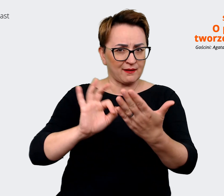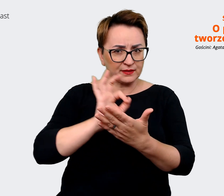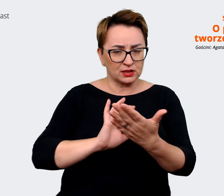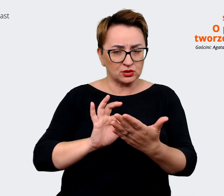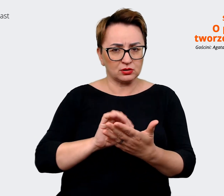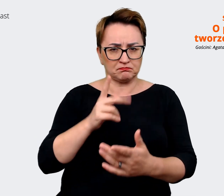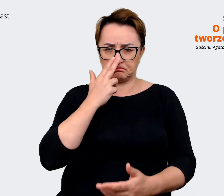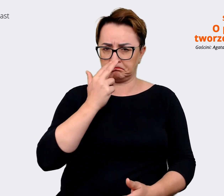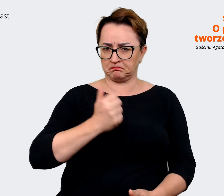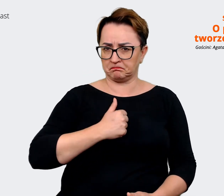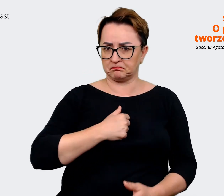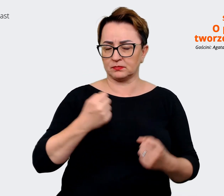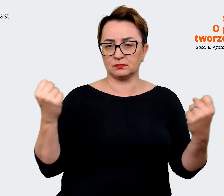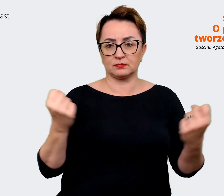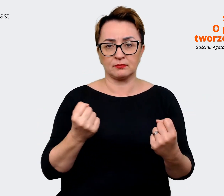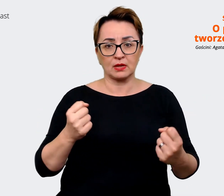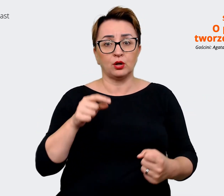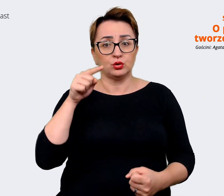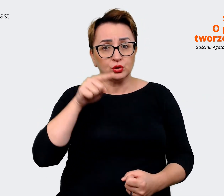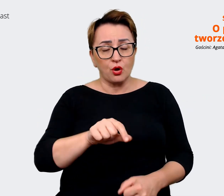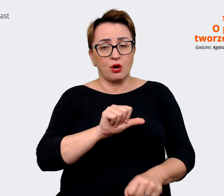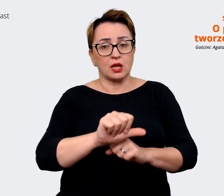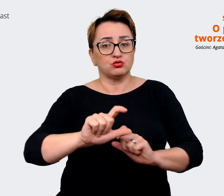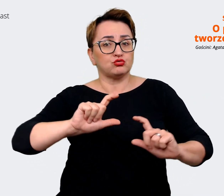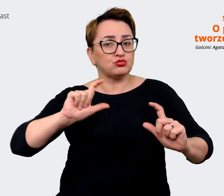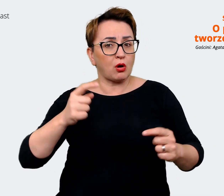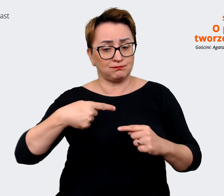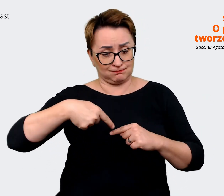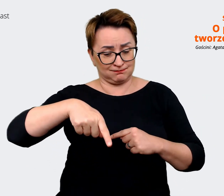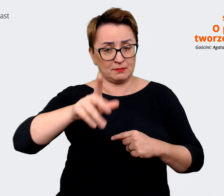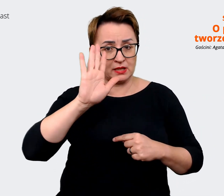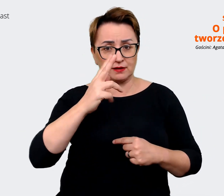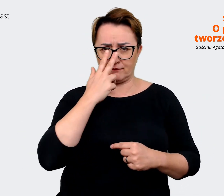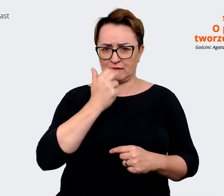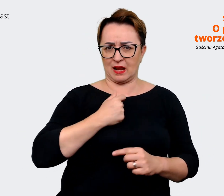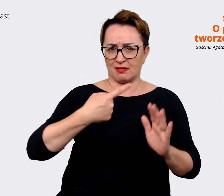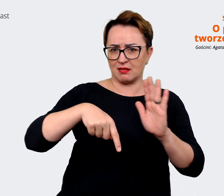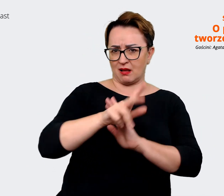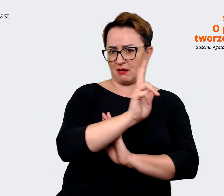wyrazisty, więc to jest to, co niedługo będzie widoczne dla każdego z nas i każdego też poza